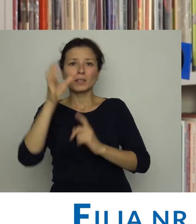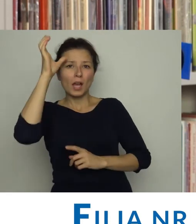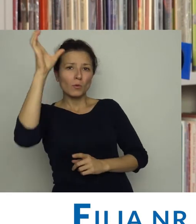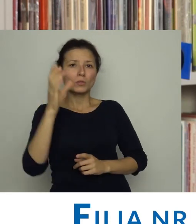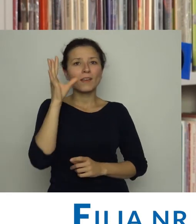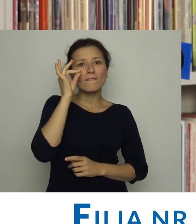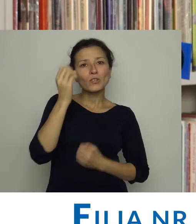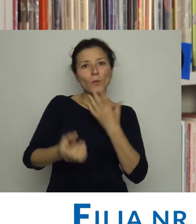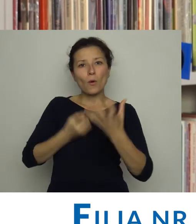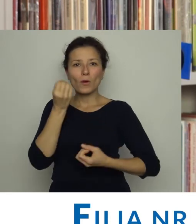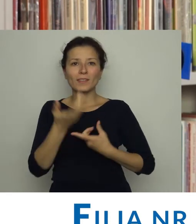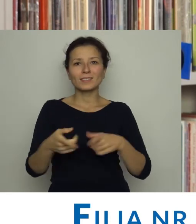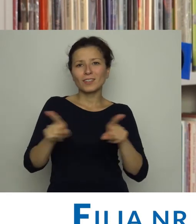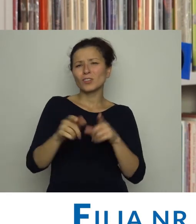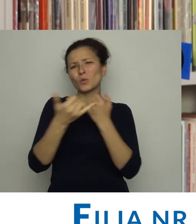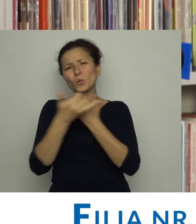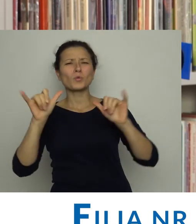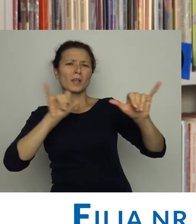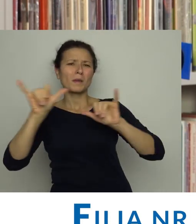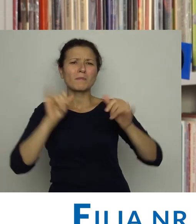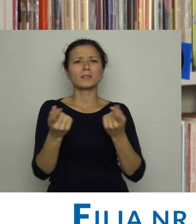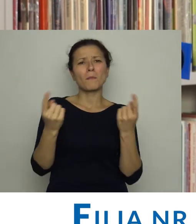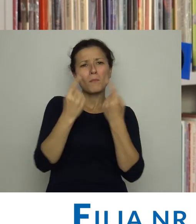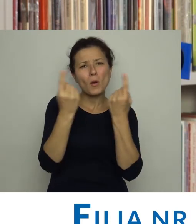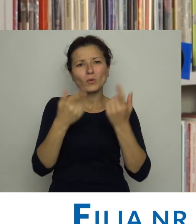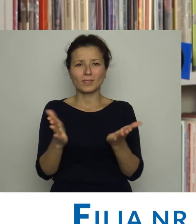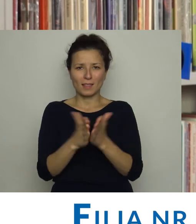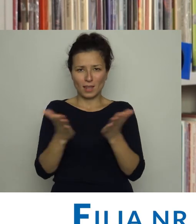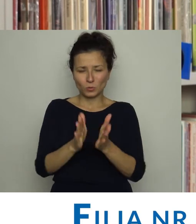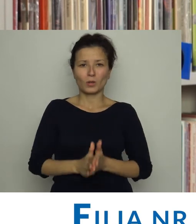organizując spotkania autorskie, wieczory poetyckie i inne imprezy promujące literaturę.